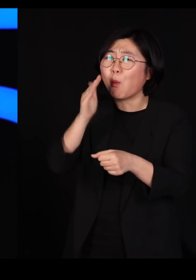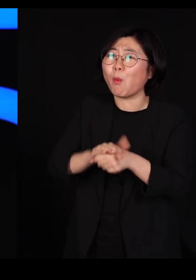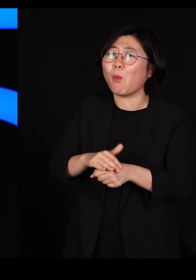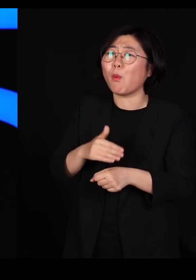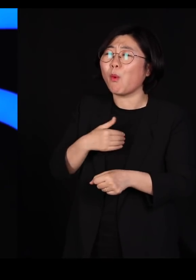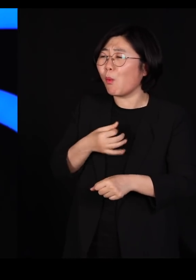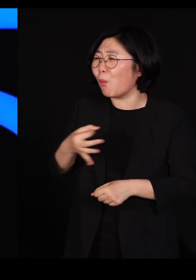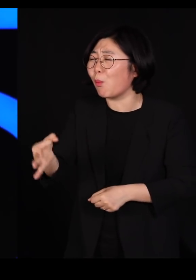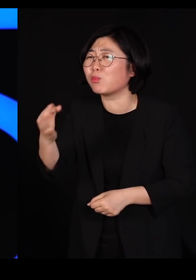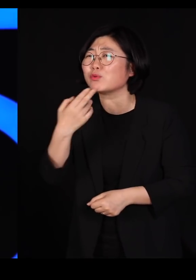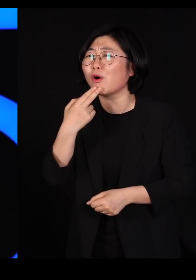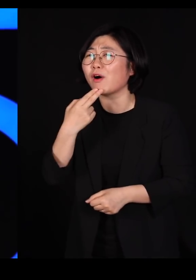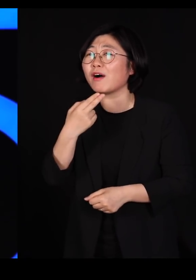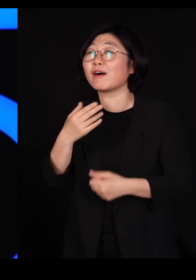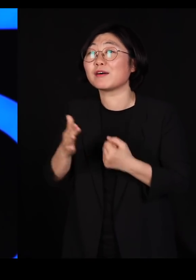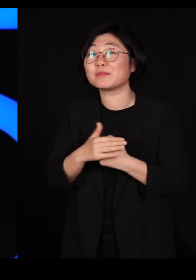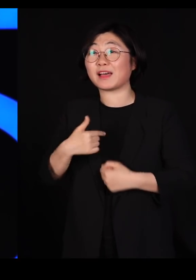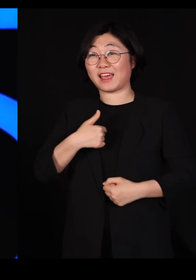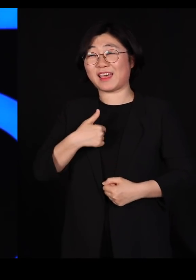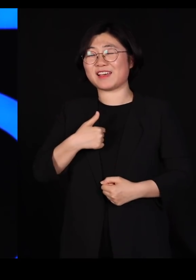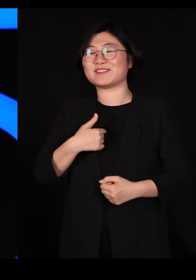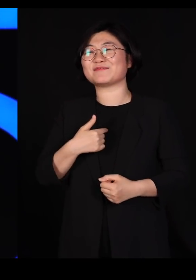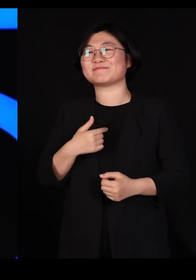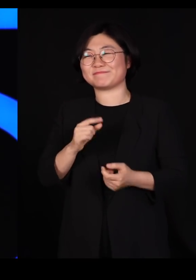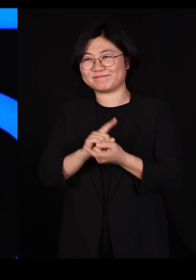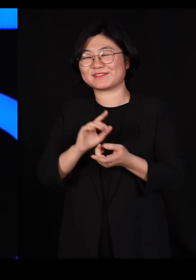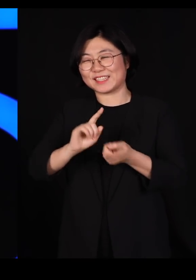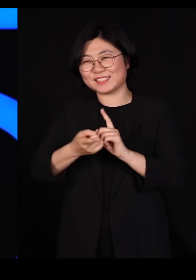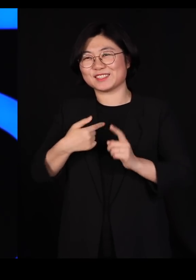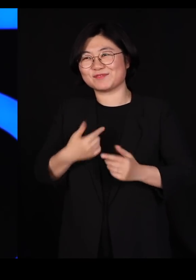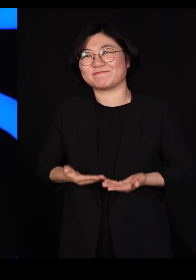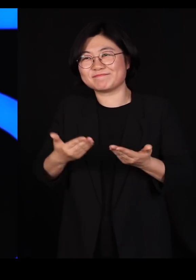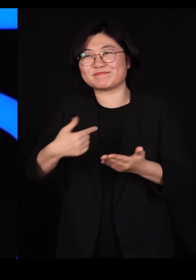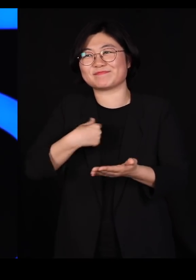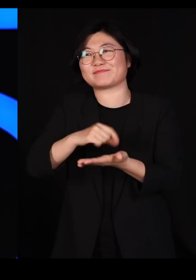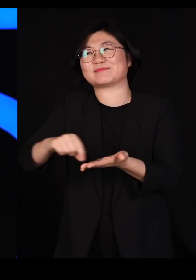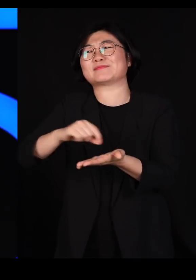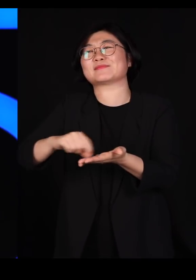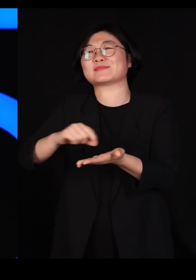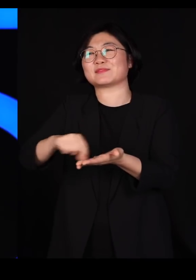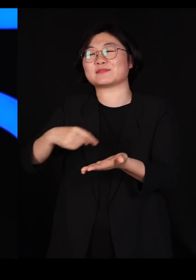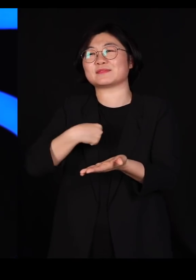그래서 제가 변호를 자청해서 글을 쓴 겁니다